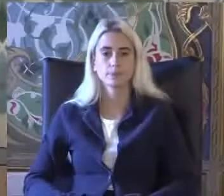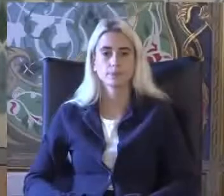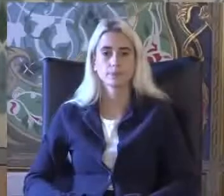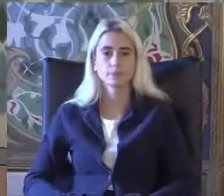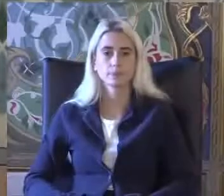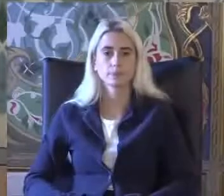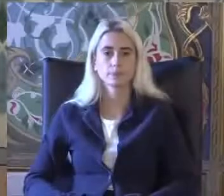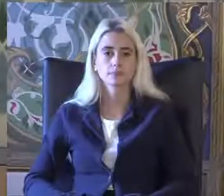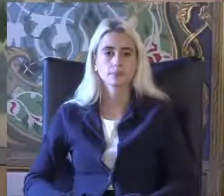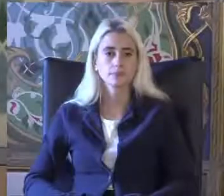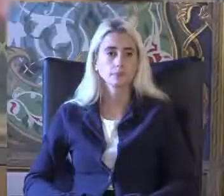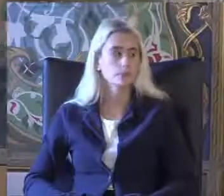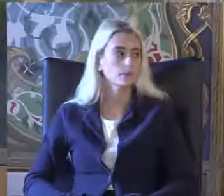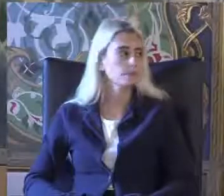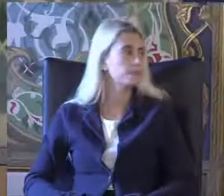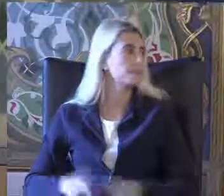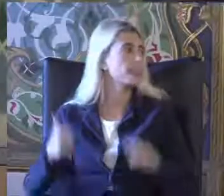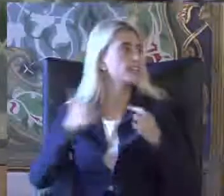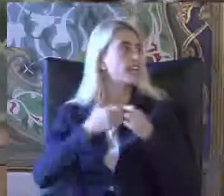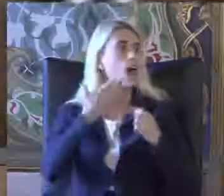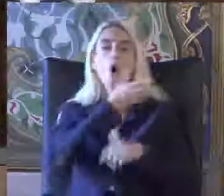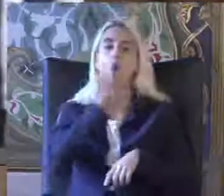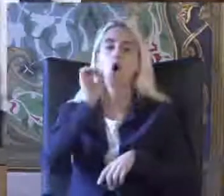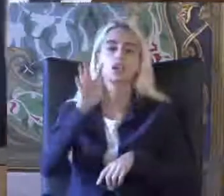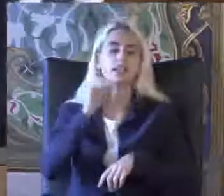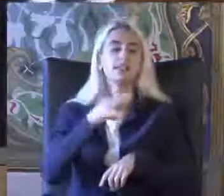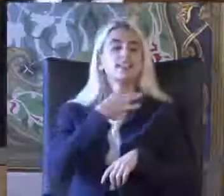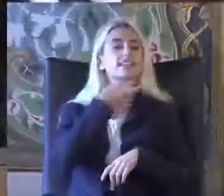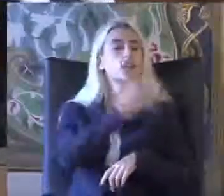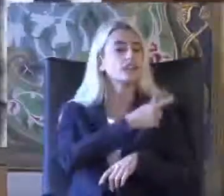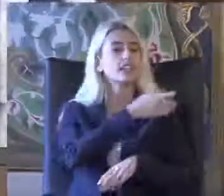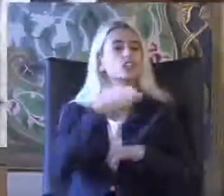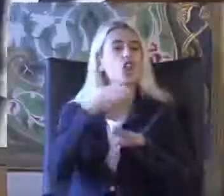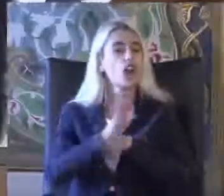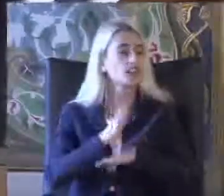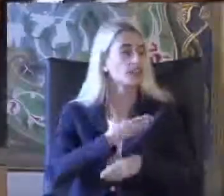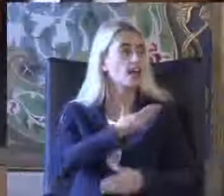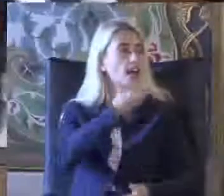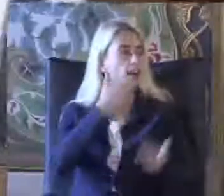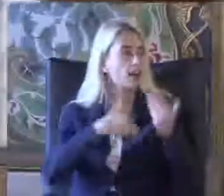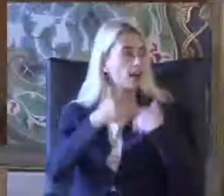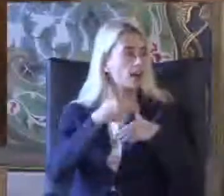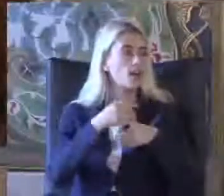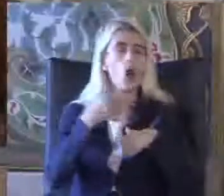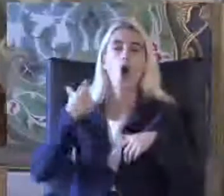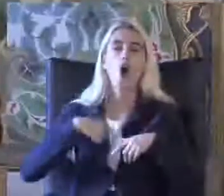Resai Aydın Hocama Biz de çok teşekkür ediyoruz gerçekten çok özetleyici